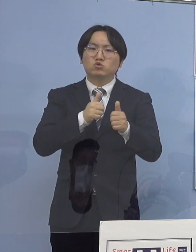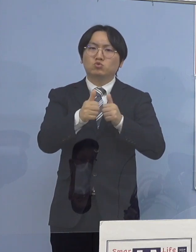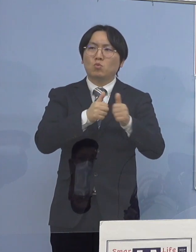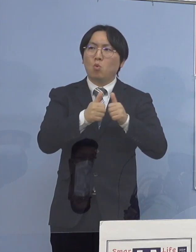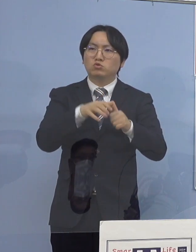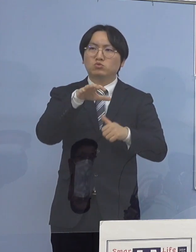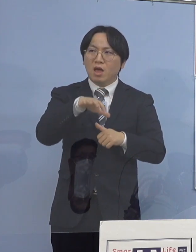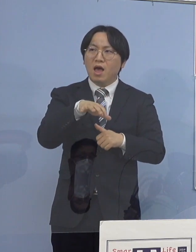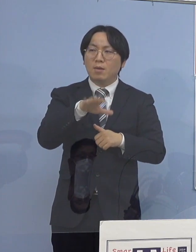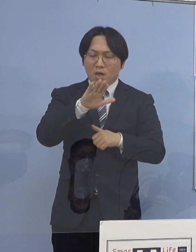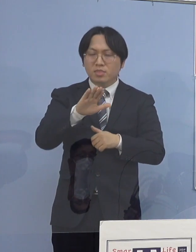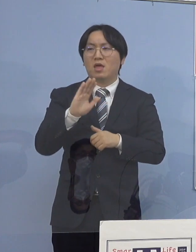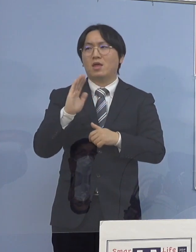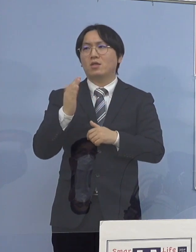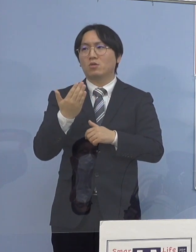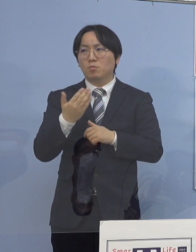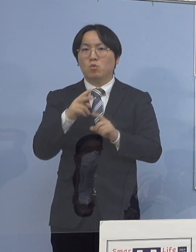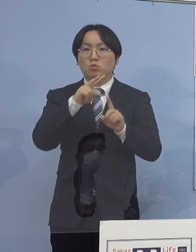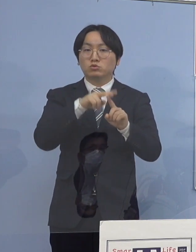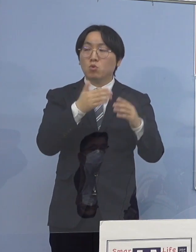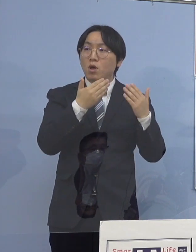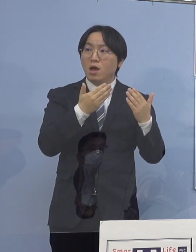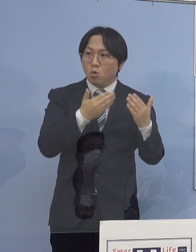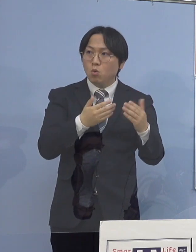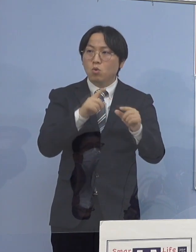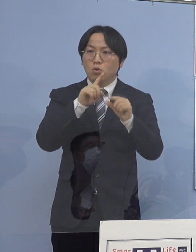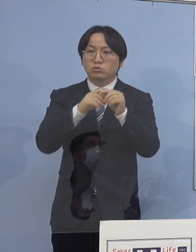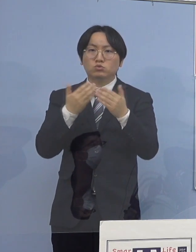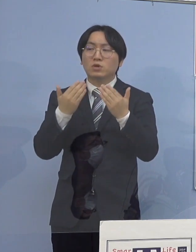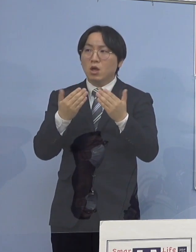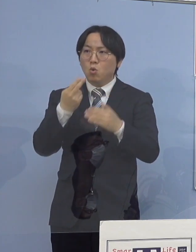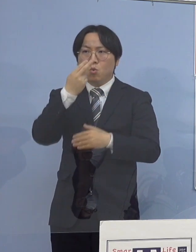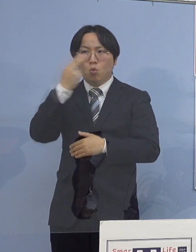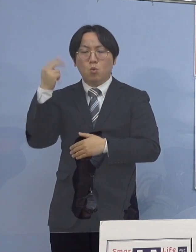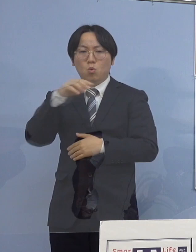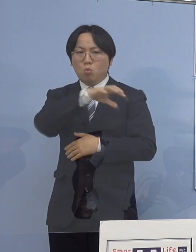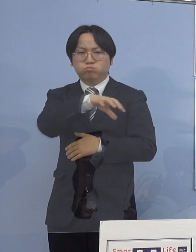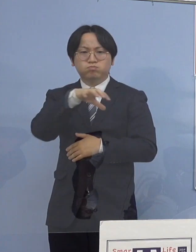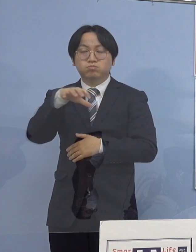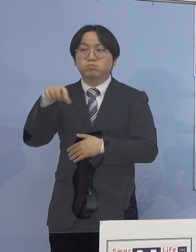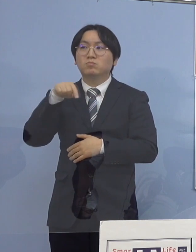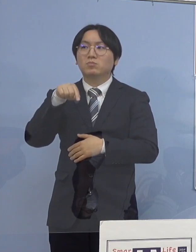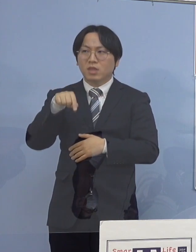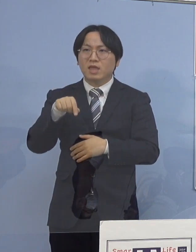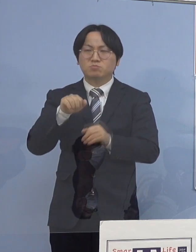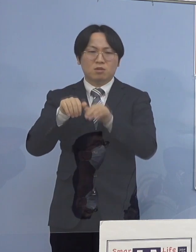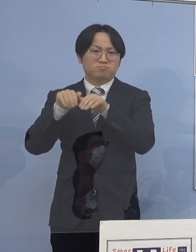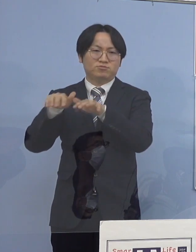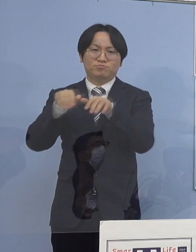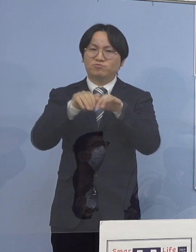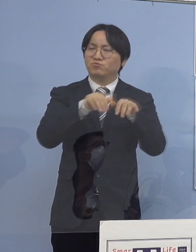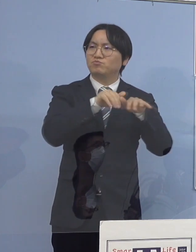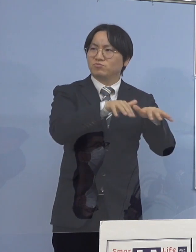あるいは小学校、中学校、高校 こうしたところでどんどん拡がってそれがクラスターとなり